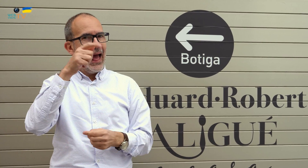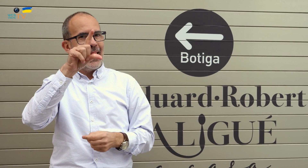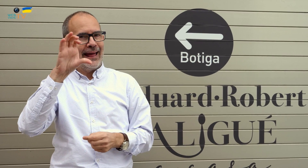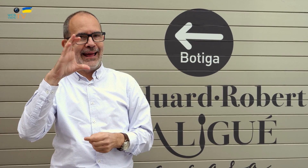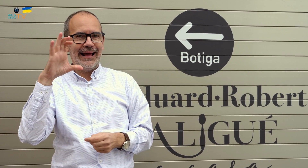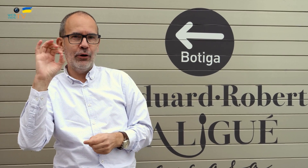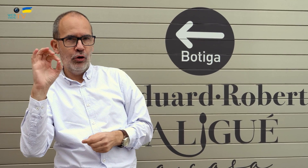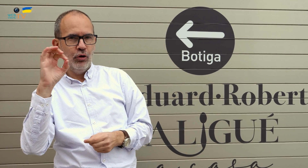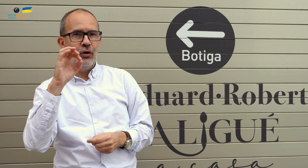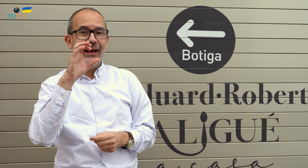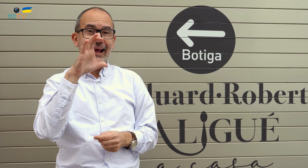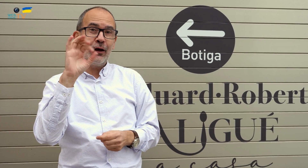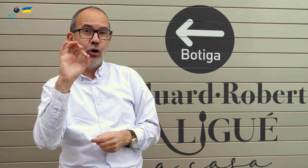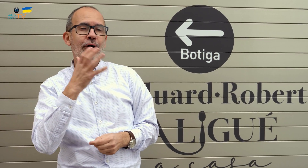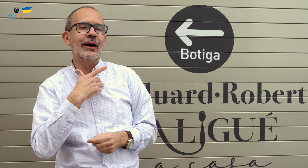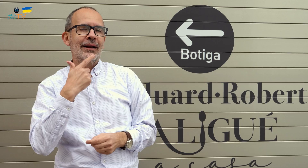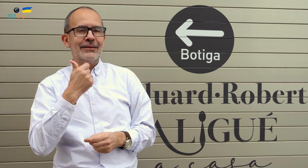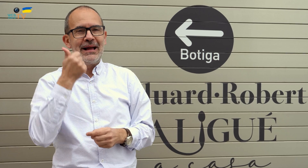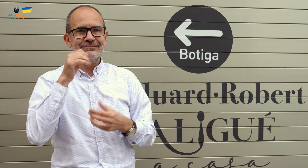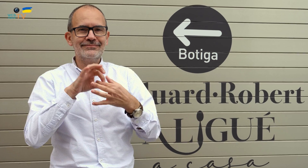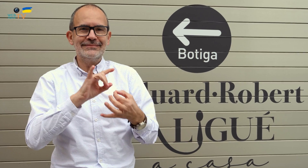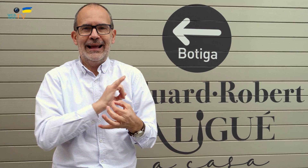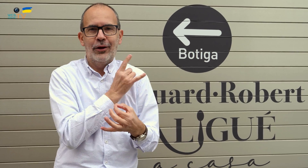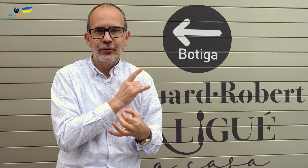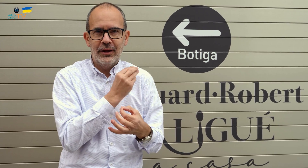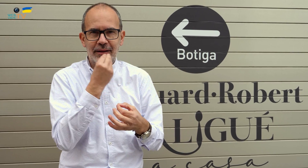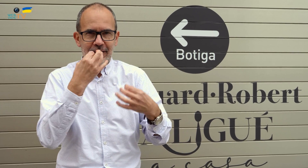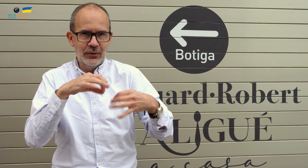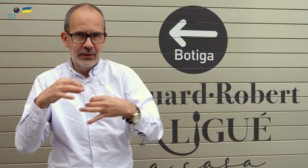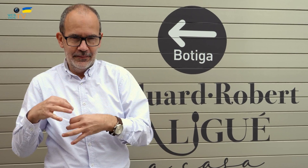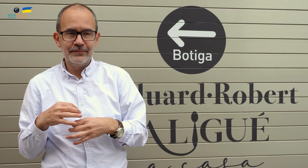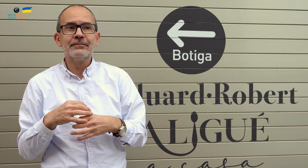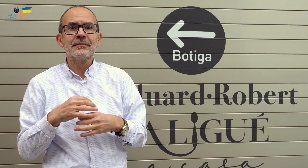Al Eco, en referencia a los alimentos más ecológicos y naturales.